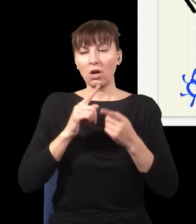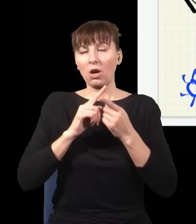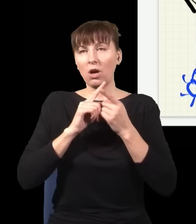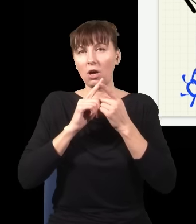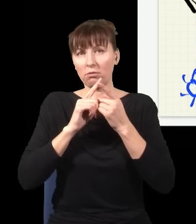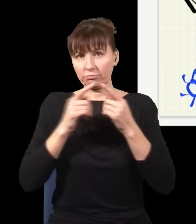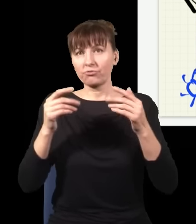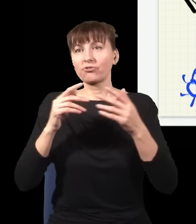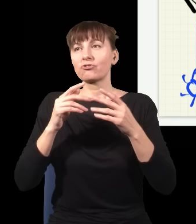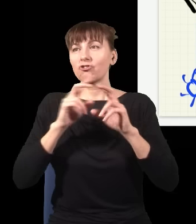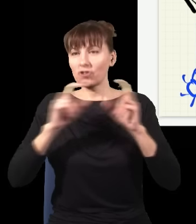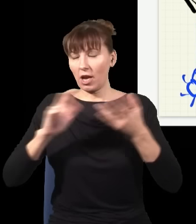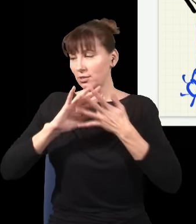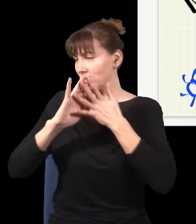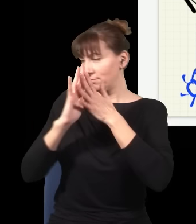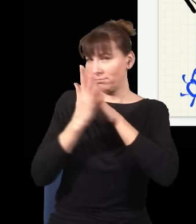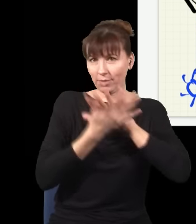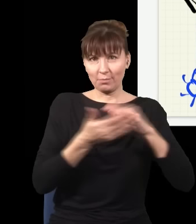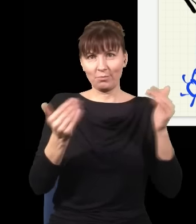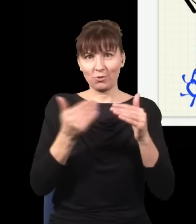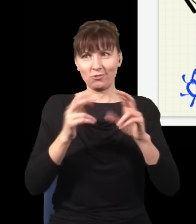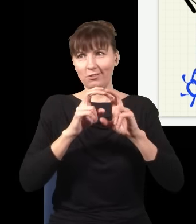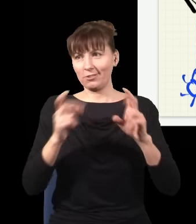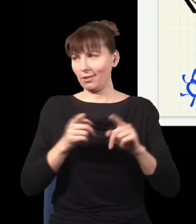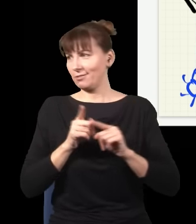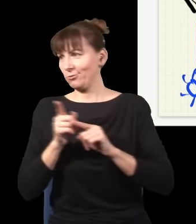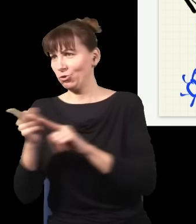i w zasadzie nie wiem, w którym kierunku czas płynie, jak obserwuję taką ewolucję.